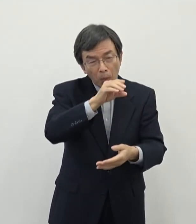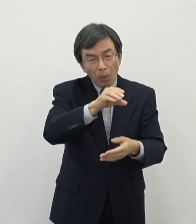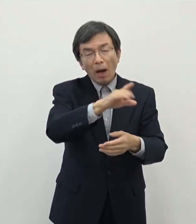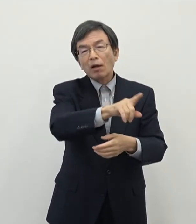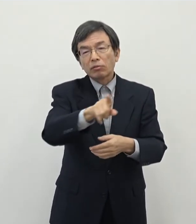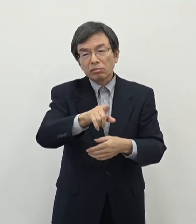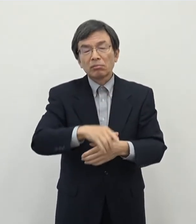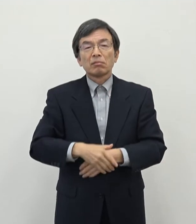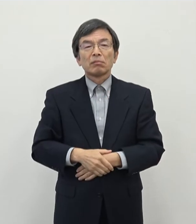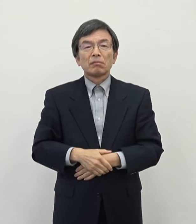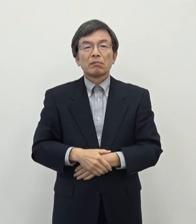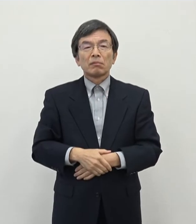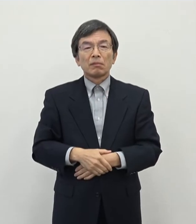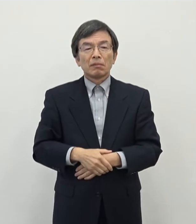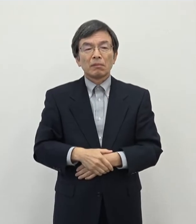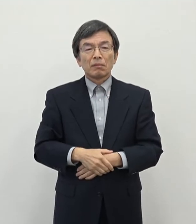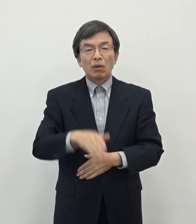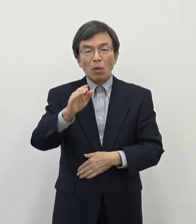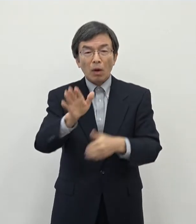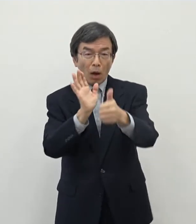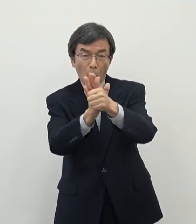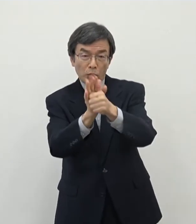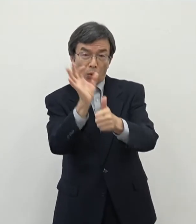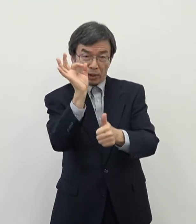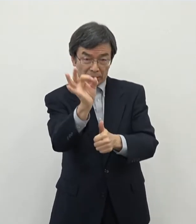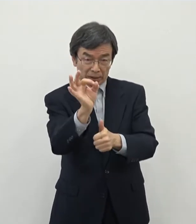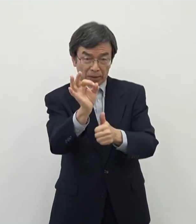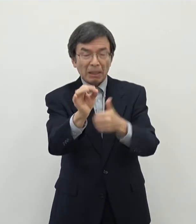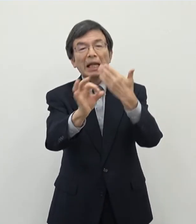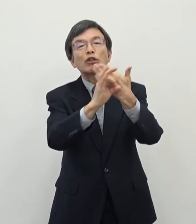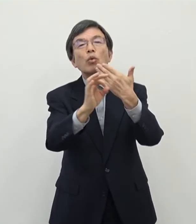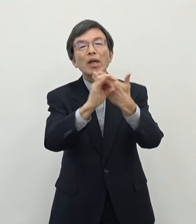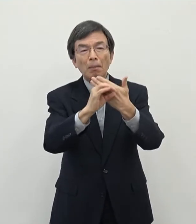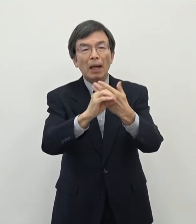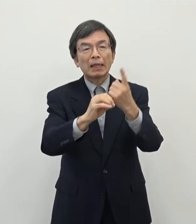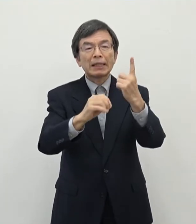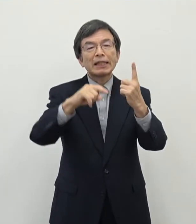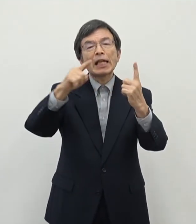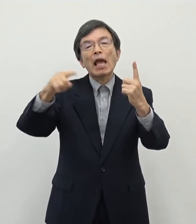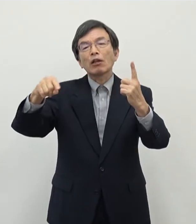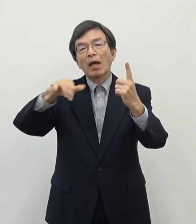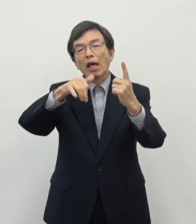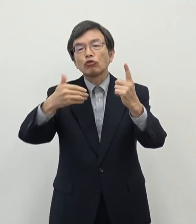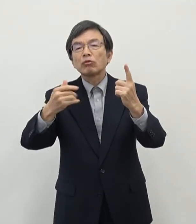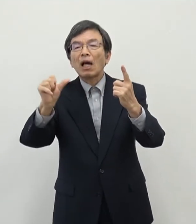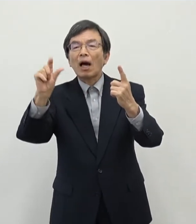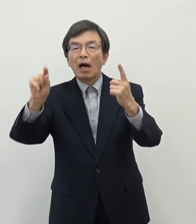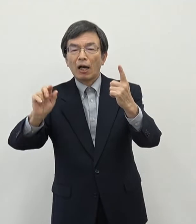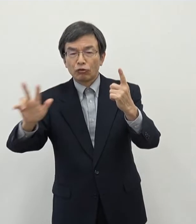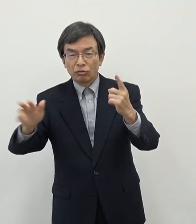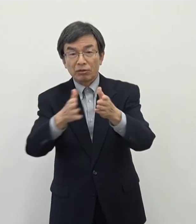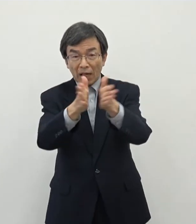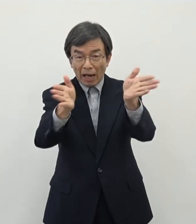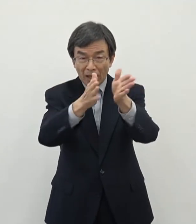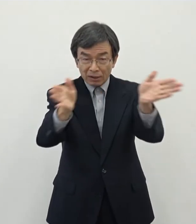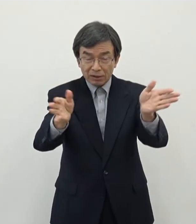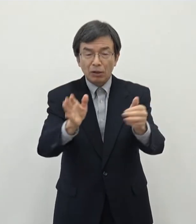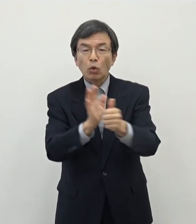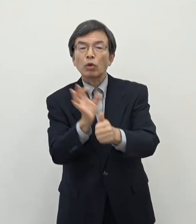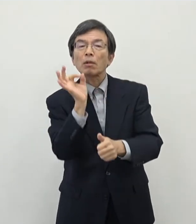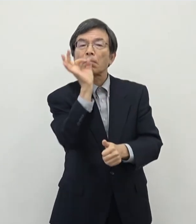今回補助金を仮にですね 1ヘクタール程度の開発をするところに補助金を出したとしてもおおむね